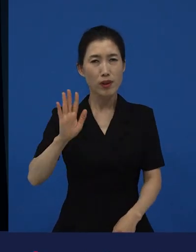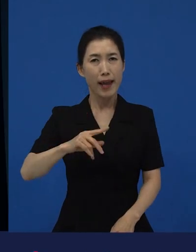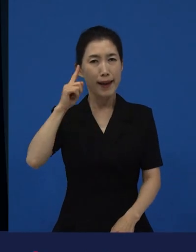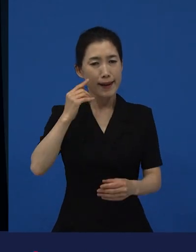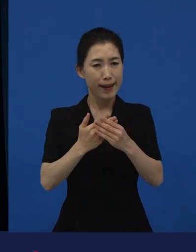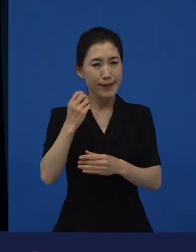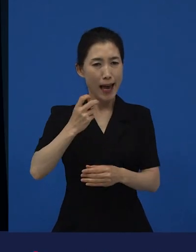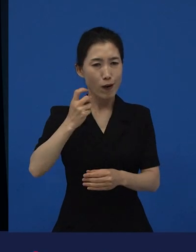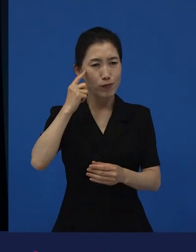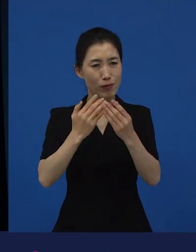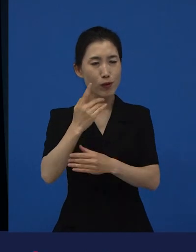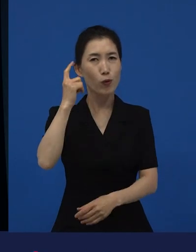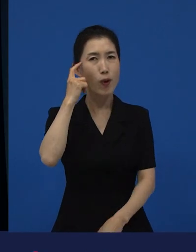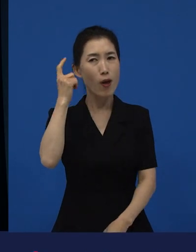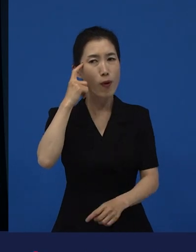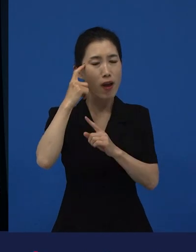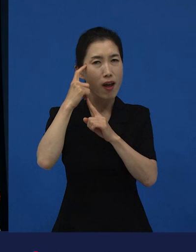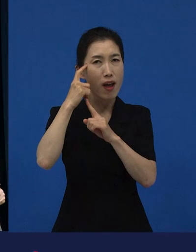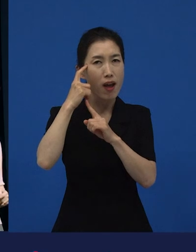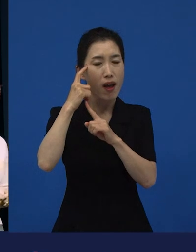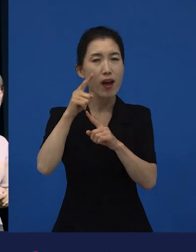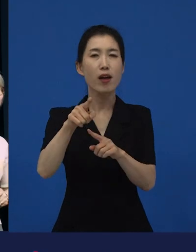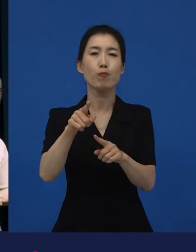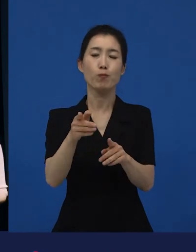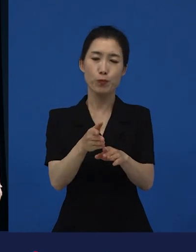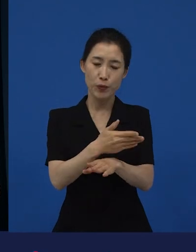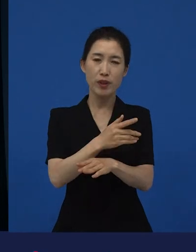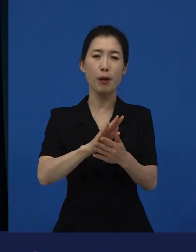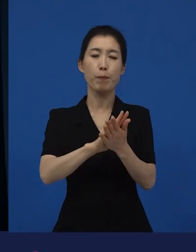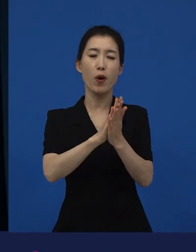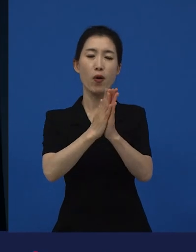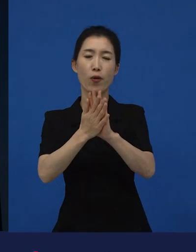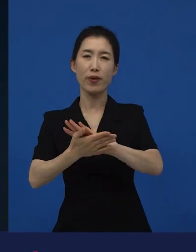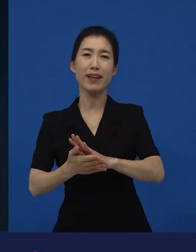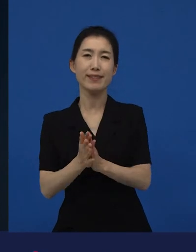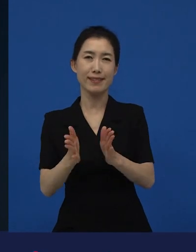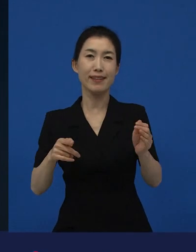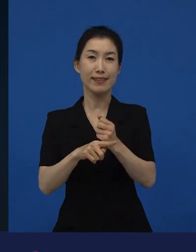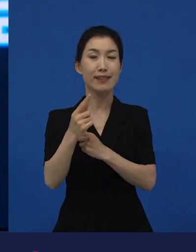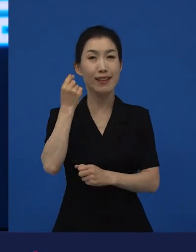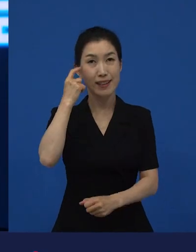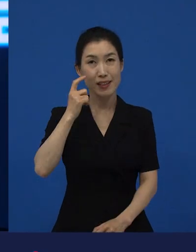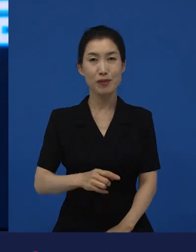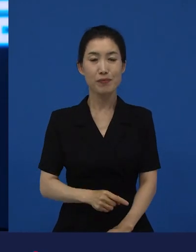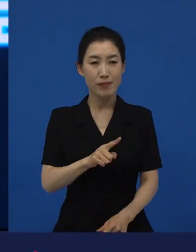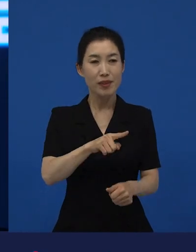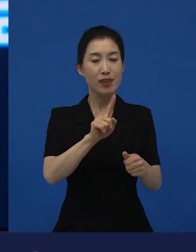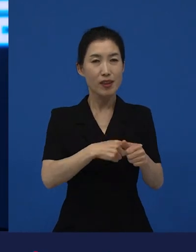그런 변화의 시작들이 좀 더 기분 좋은 만남이나 좀 더 다양한 만남을 갖게 해주고